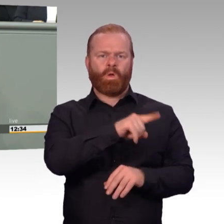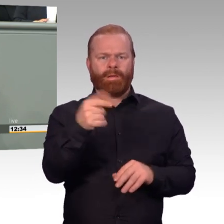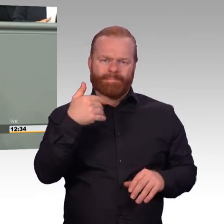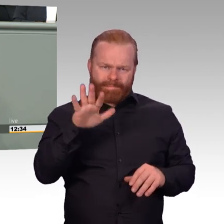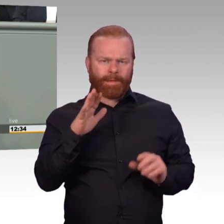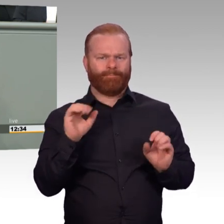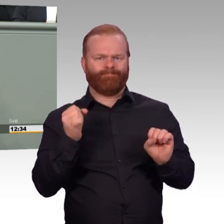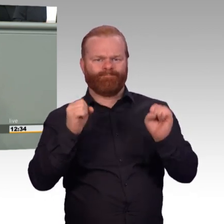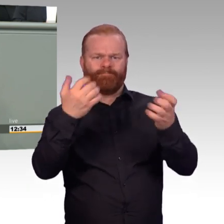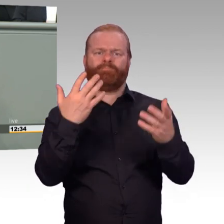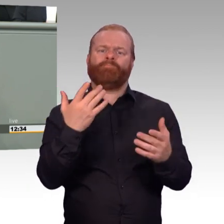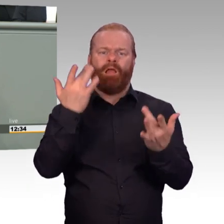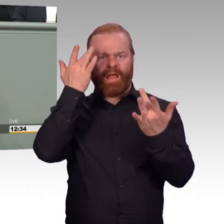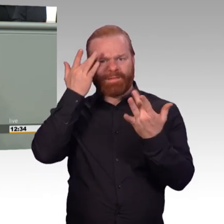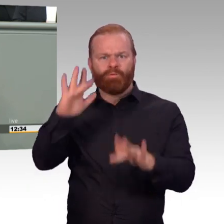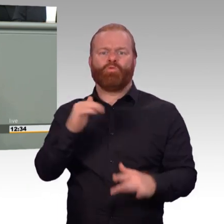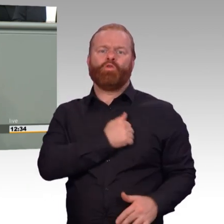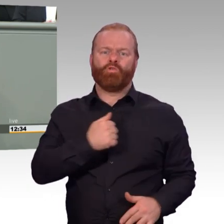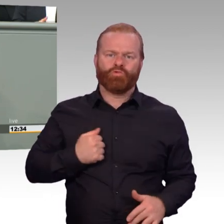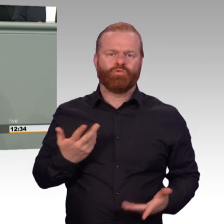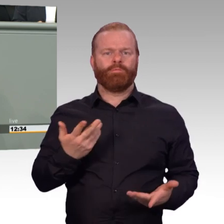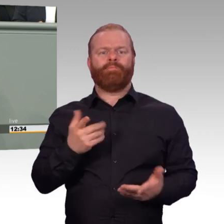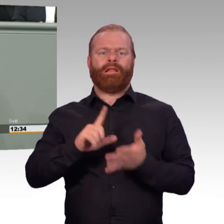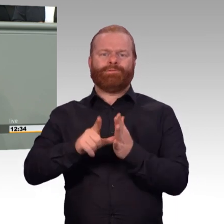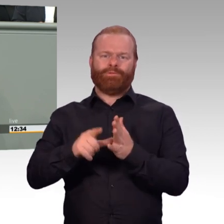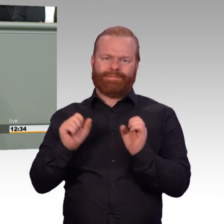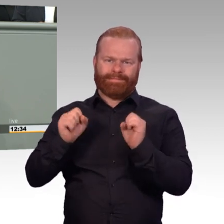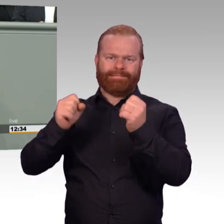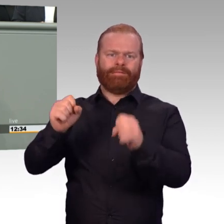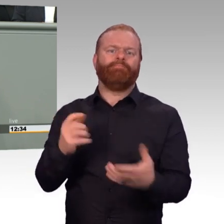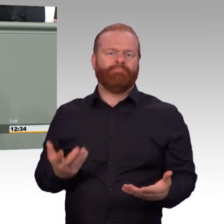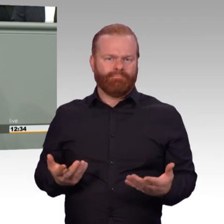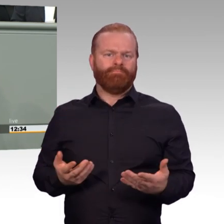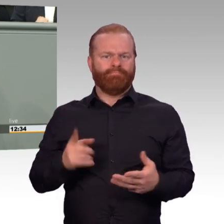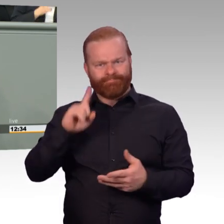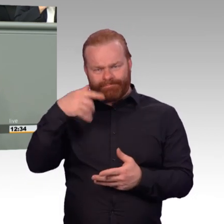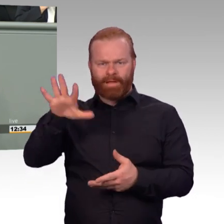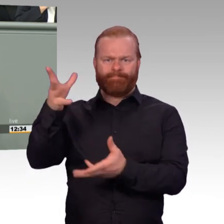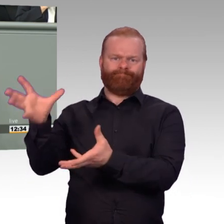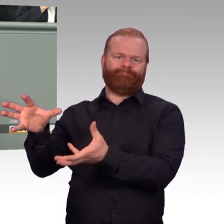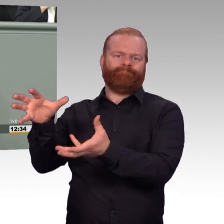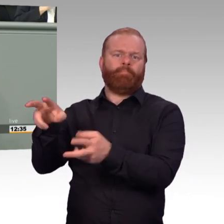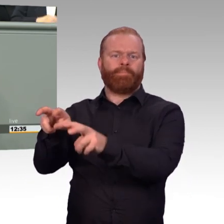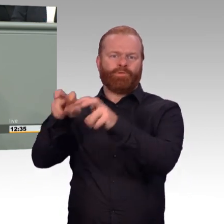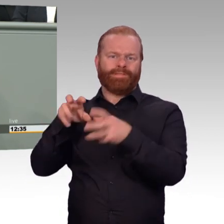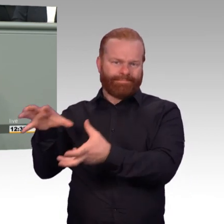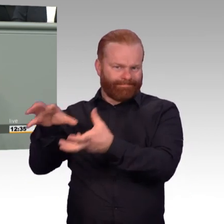An jeder Stelle leisten die Angehörigen der Bundeswehr großartige Arbeit. Es bereitet riesige Freude, sich für sie einzusetzen.